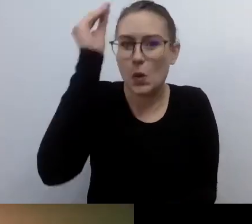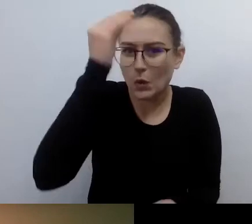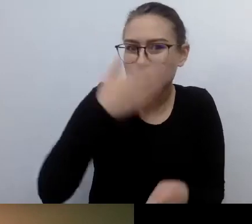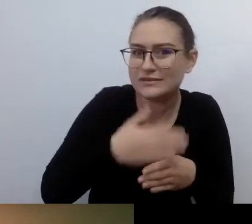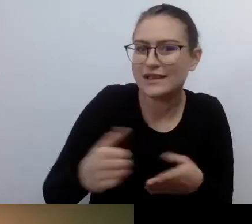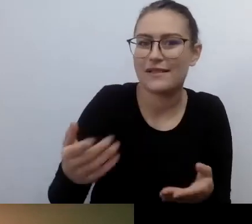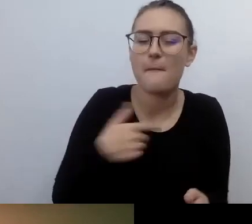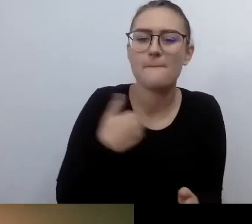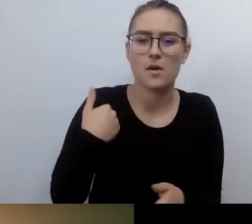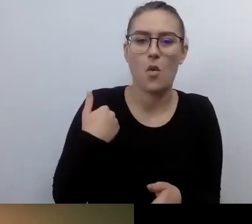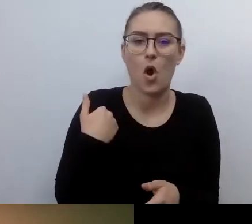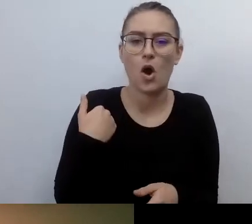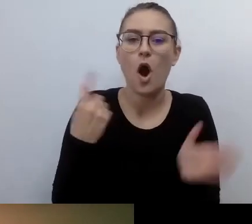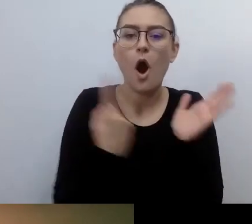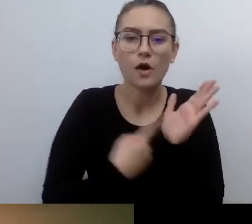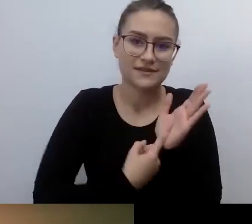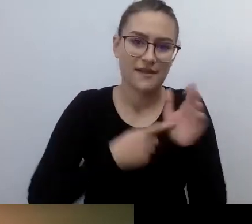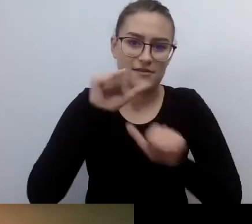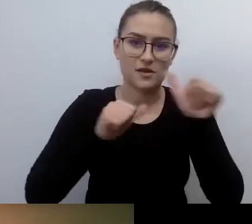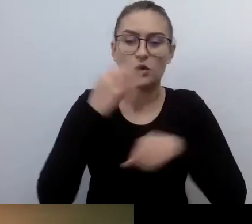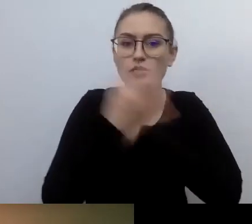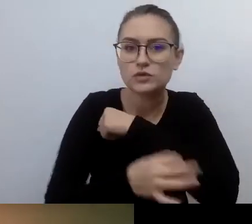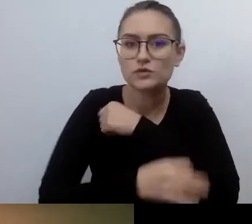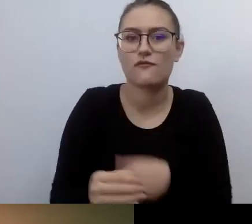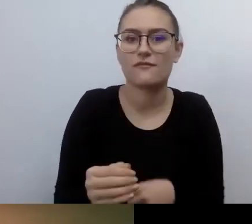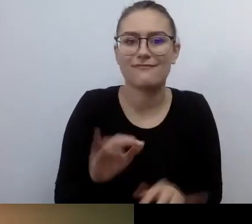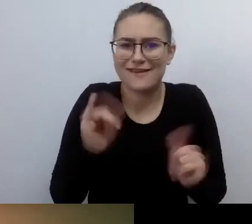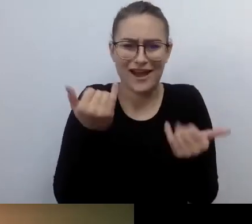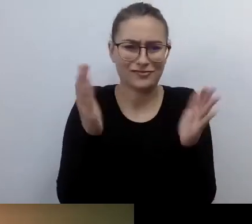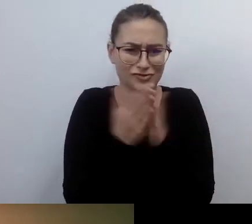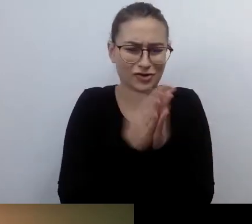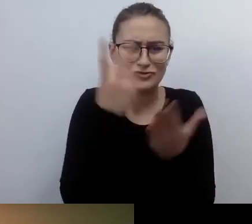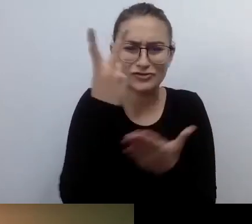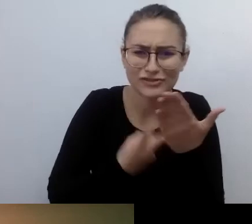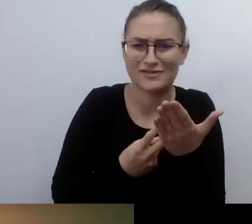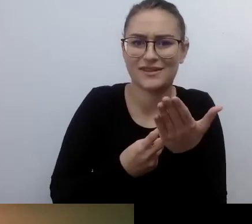Jak czytać książki, jak rozpoznawać ludzi? Niczego o tym nie wiedziałem.